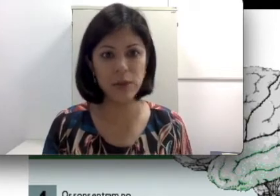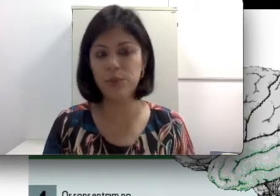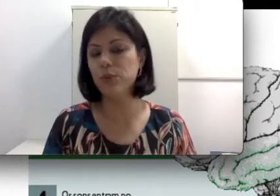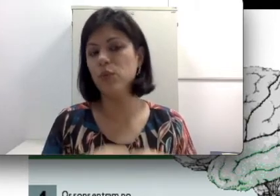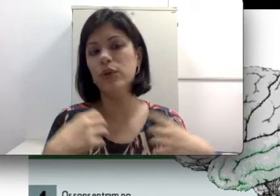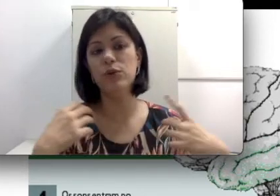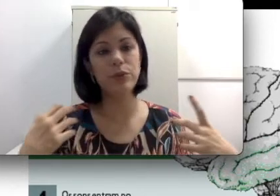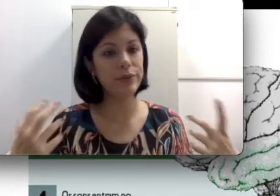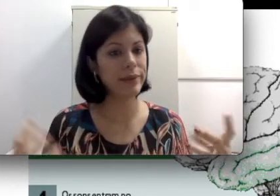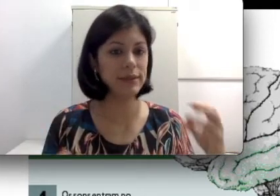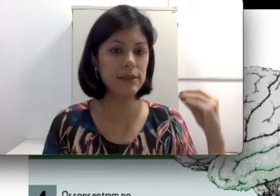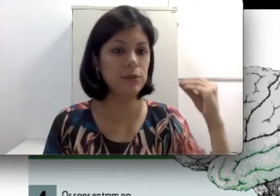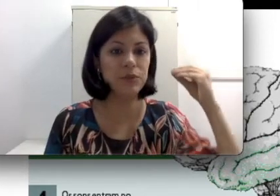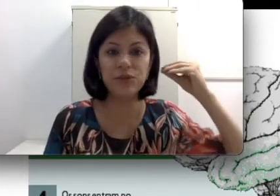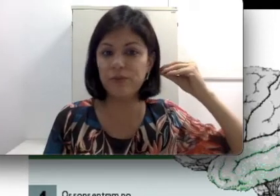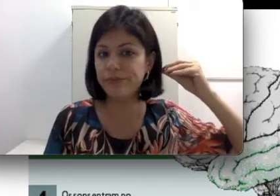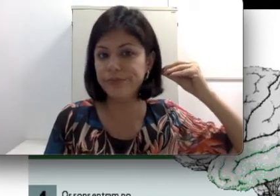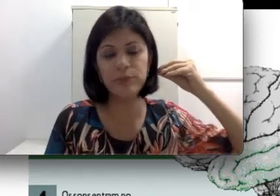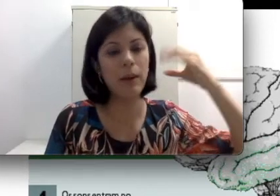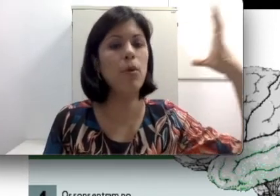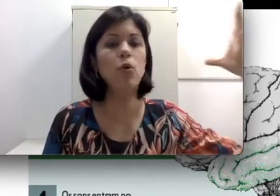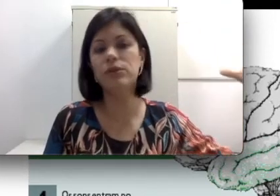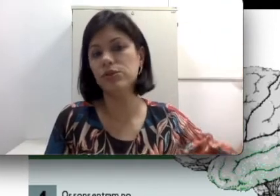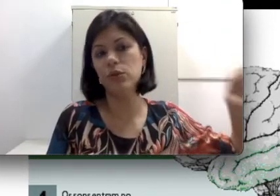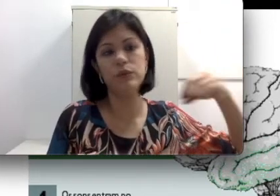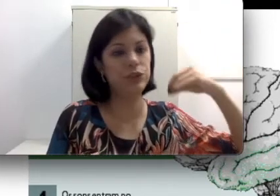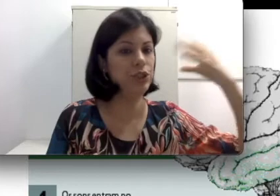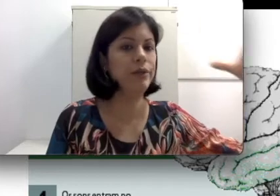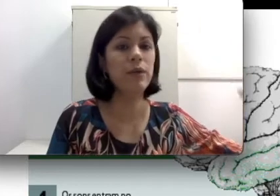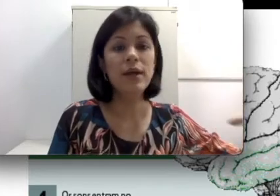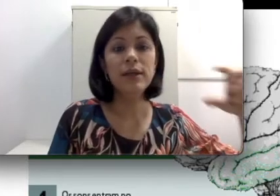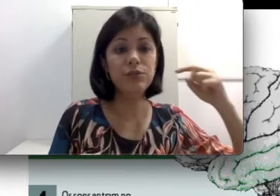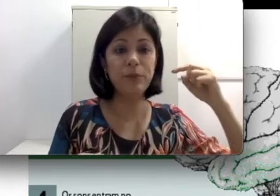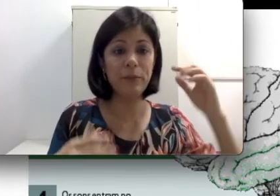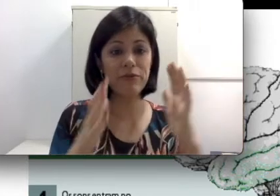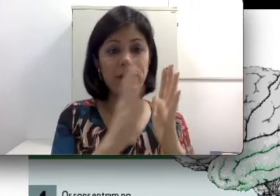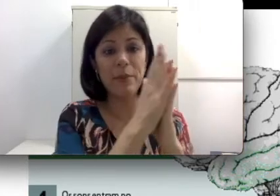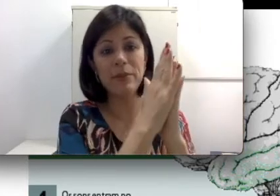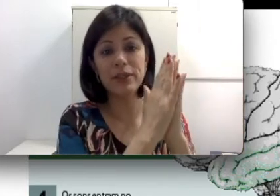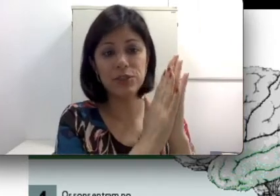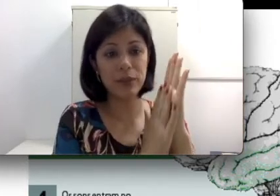por um ruído muito intenso, às vezes uma bomba estourou, um tiro vai perfurar a membrana